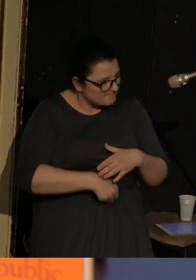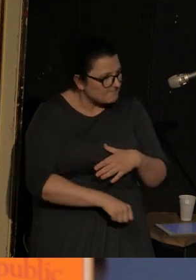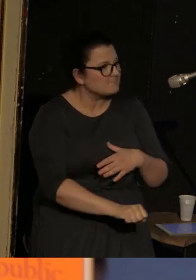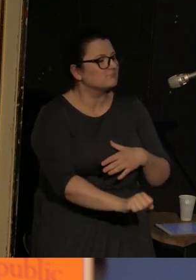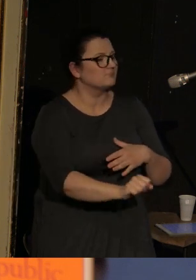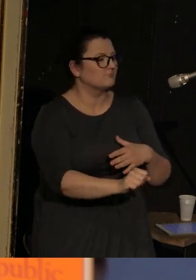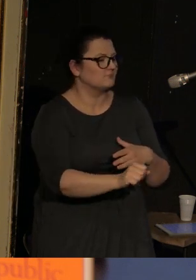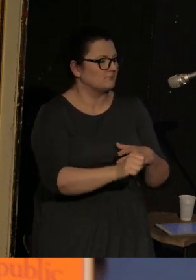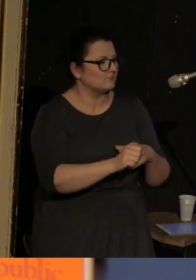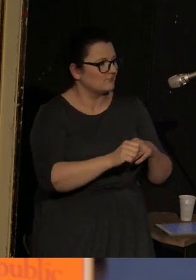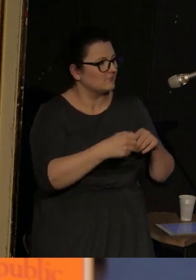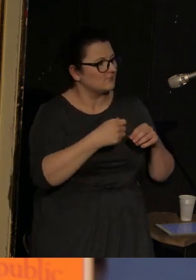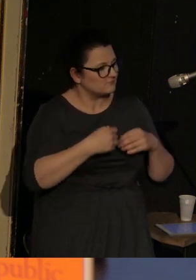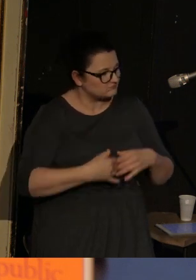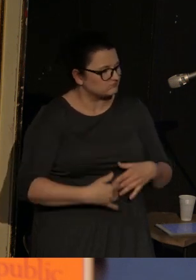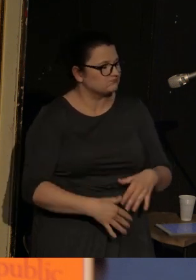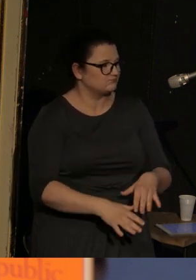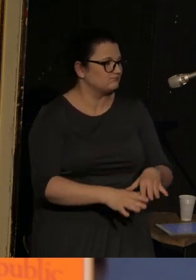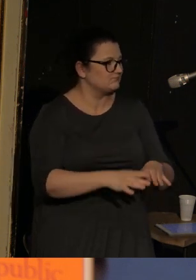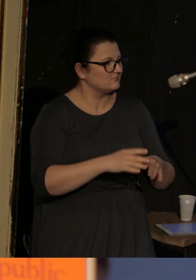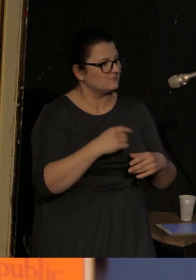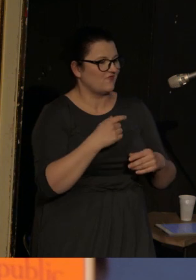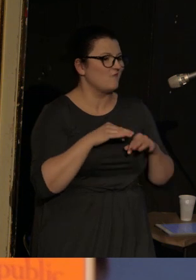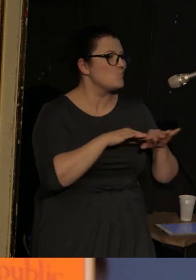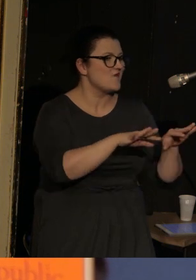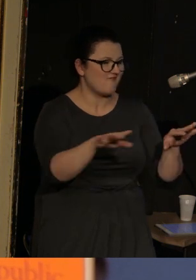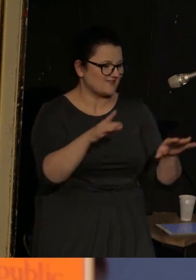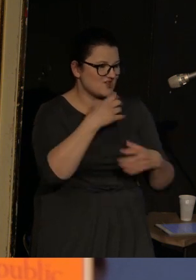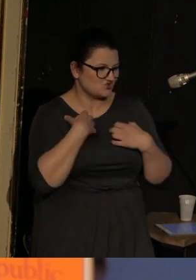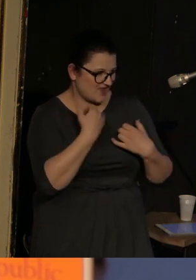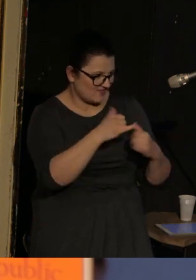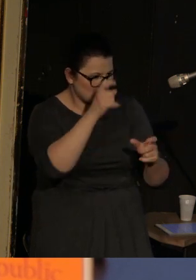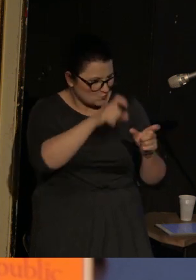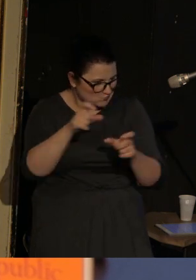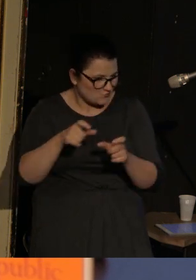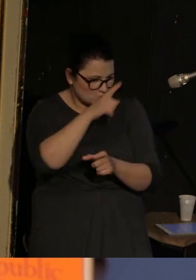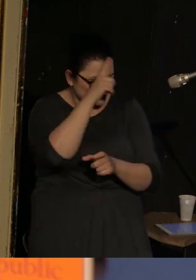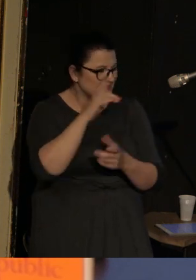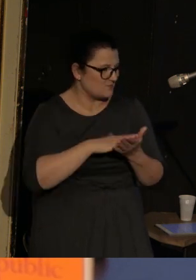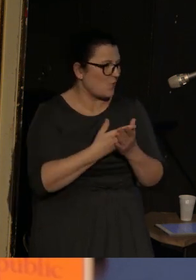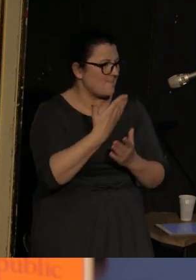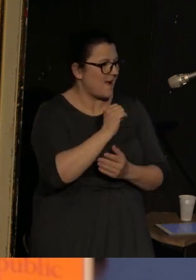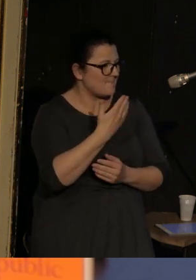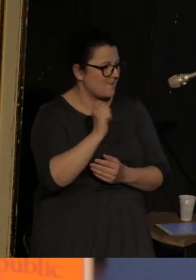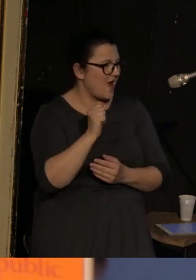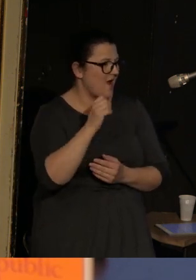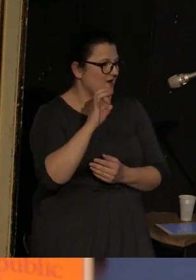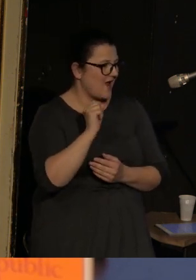i zaczyna organizować życie innych ludzi. M.in. właśnie Mommu Galii Armolinskiej, która też jest wspaniałą bohaterką,